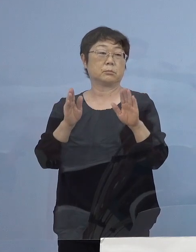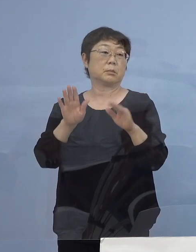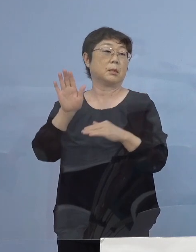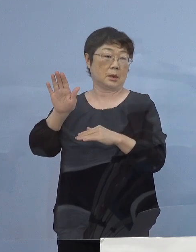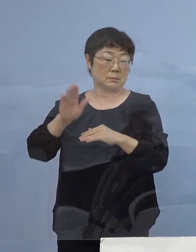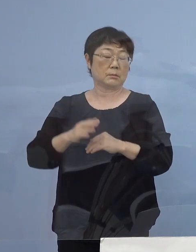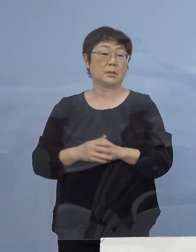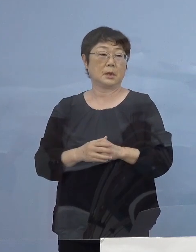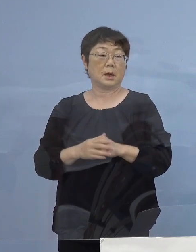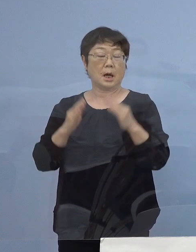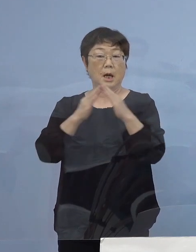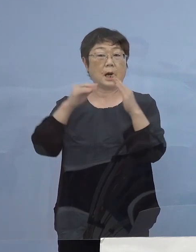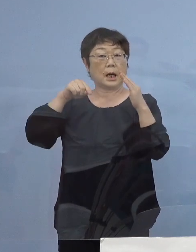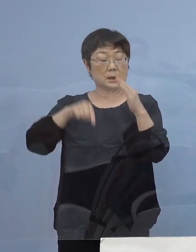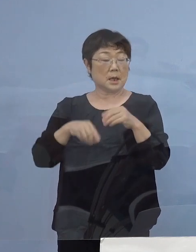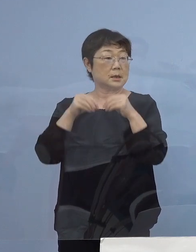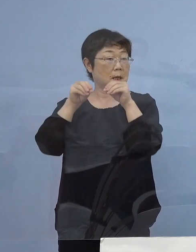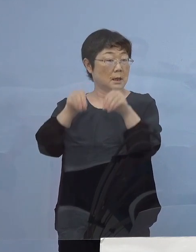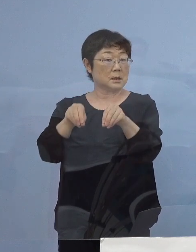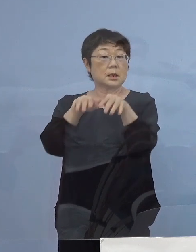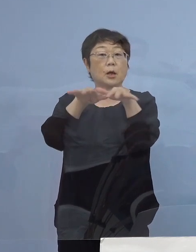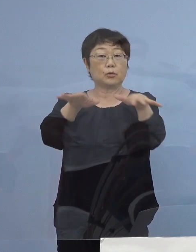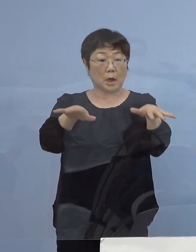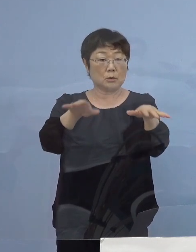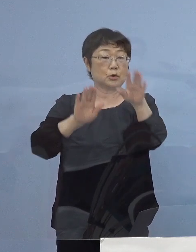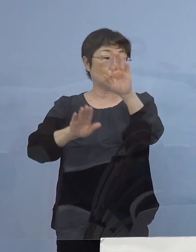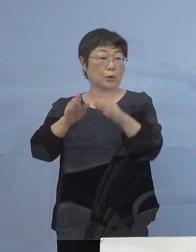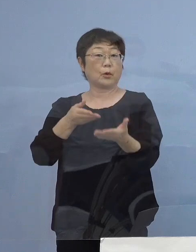家庭内感染増えている状況 申し上げましたが